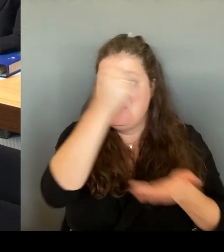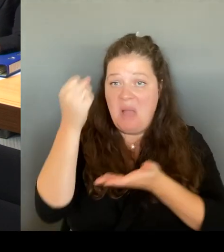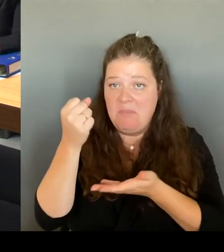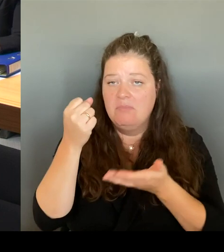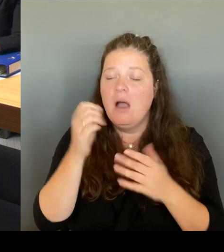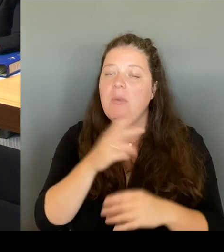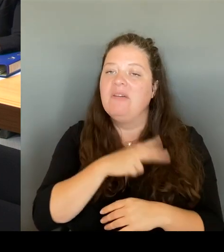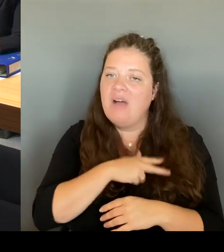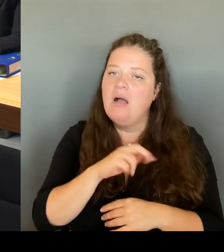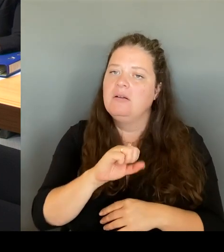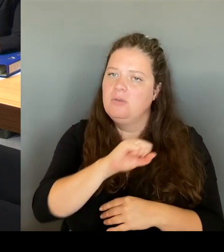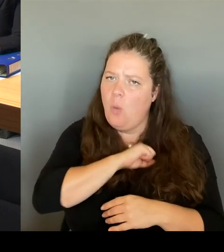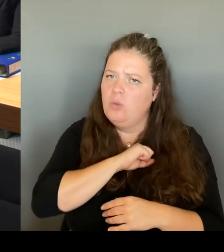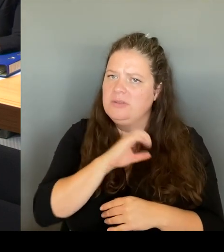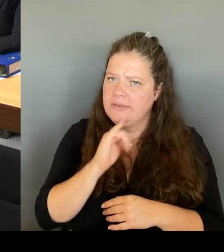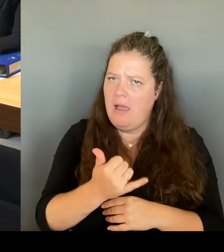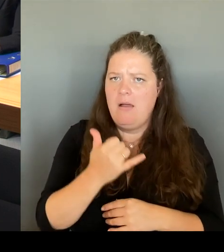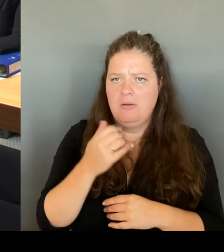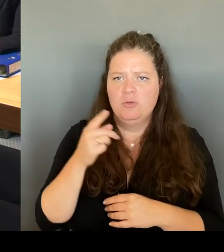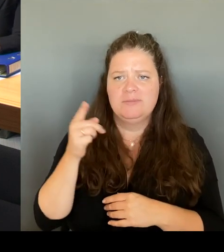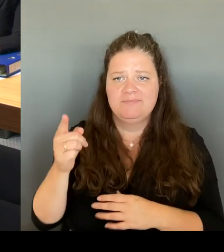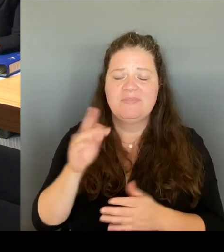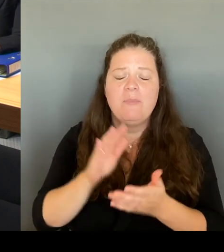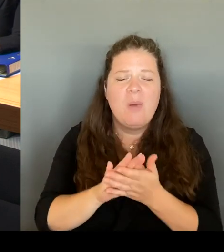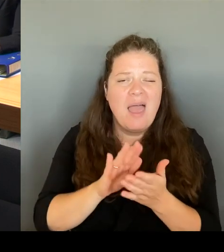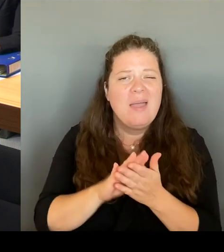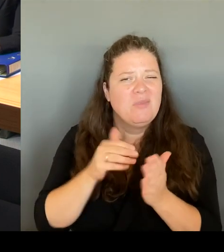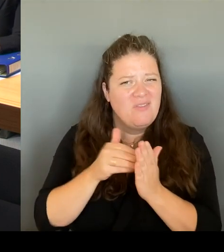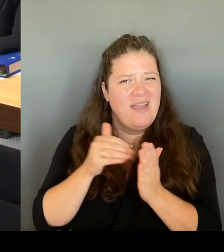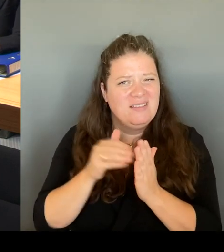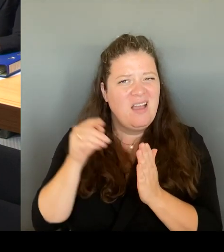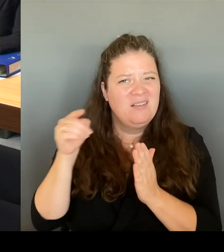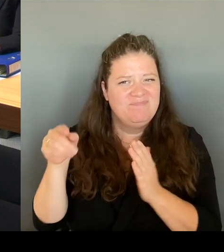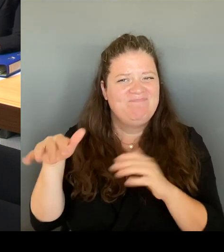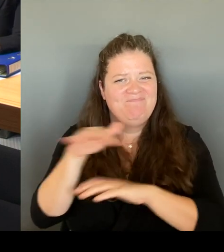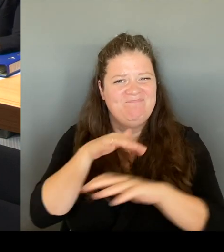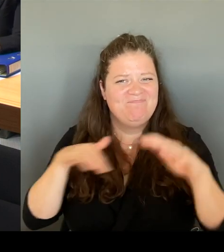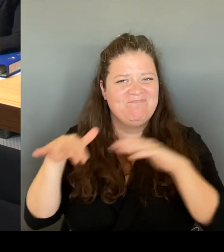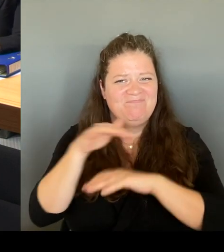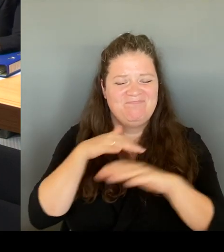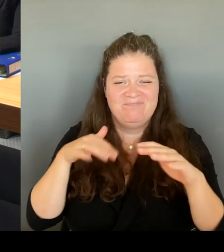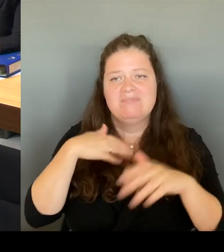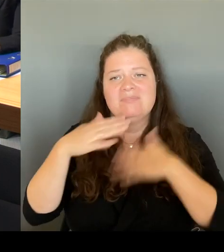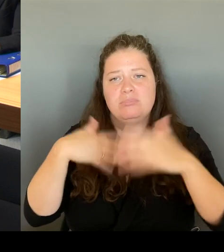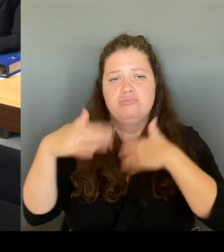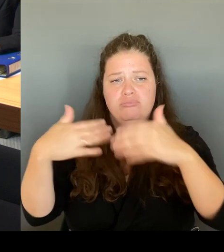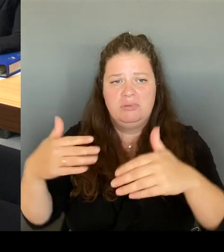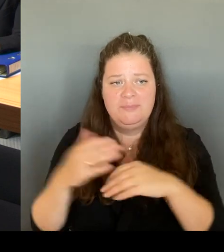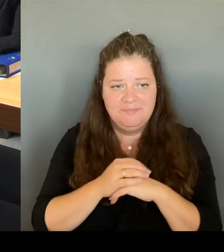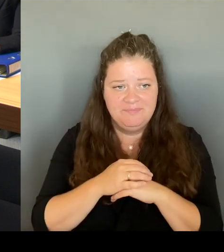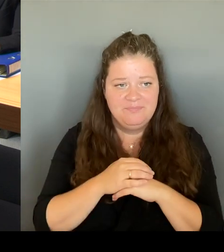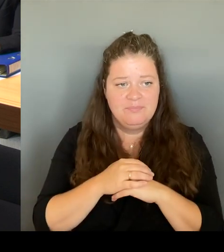gab es ja immer wieder Rückfragen, macht sie jetzt auch unter der neuen Regierung diesen runden Tisch Kottbusser Tor weiter?